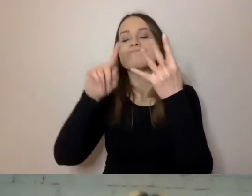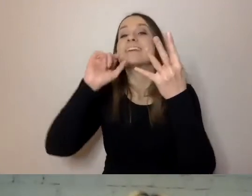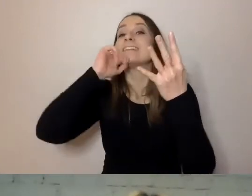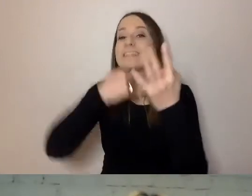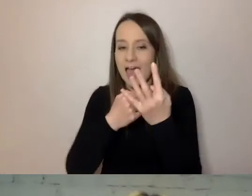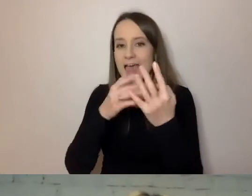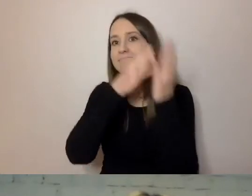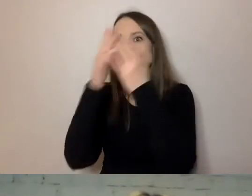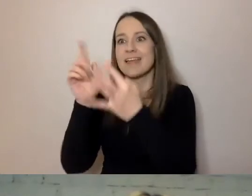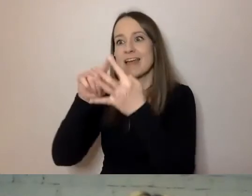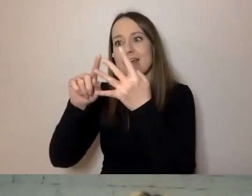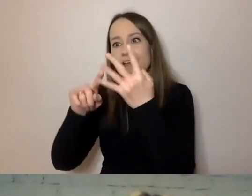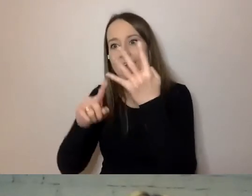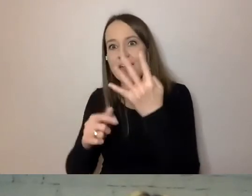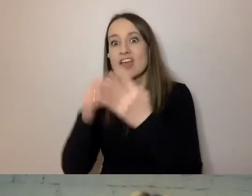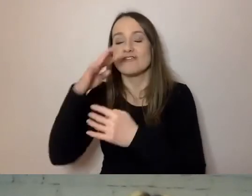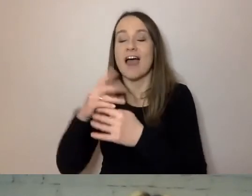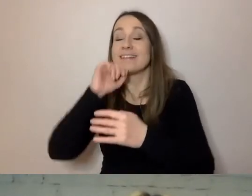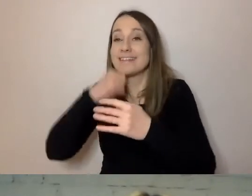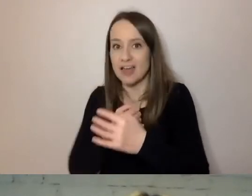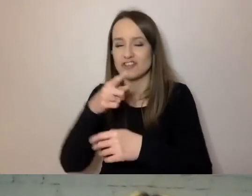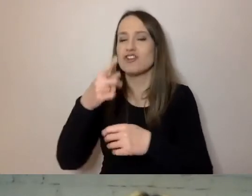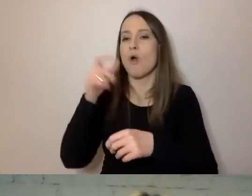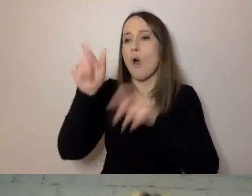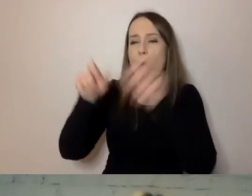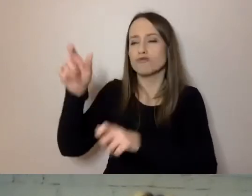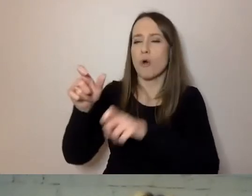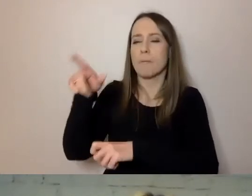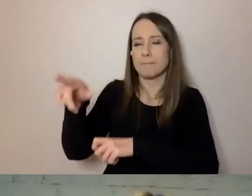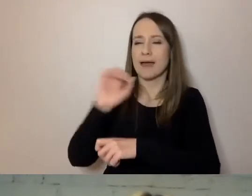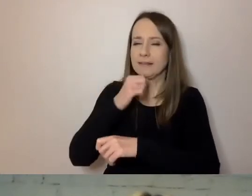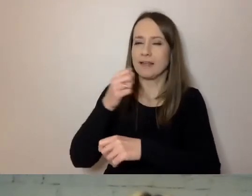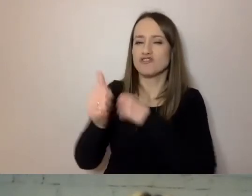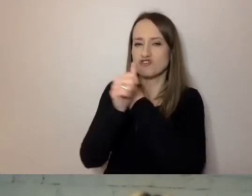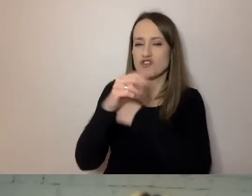ma powyżej 60 lat, za 10 lat to będzie co trzecia osoba.